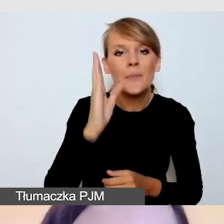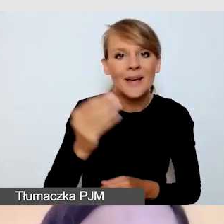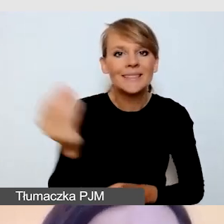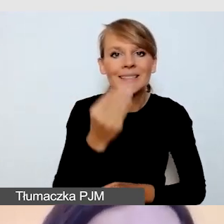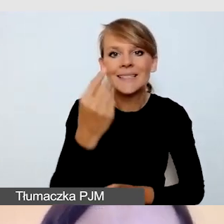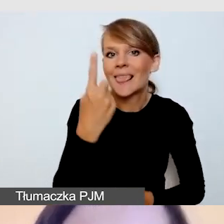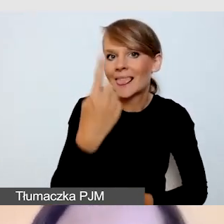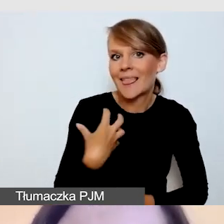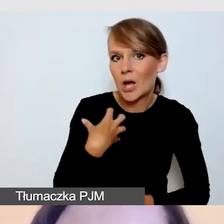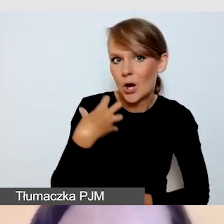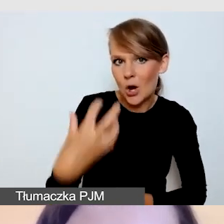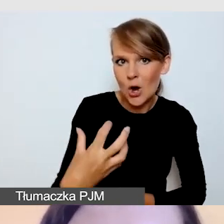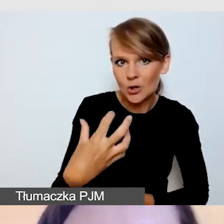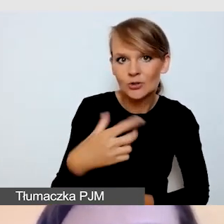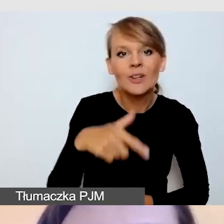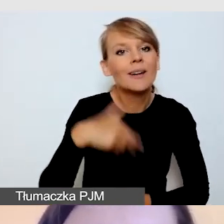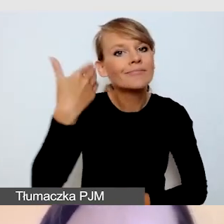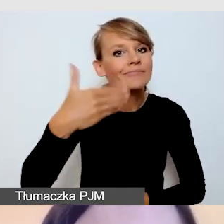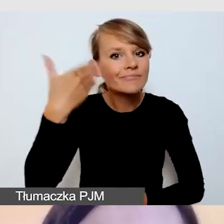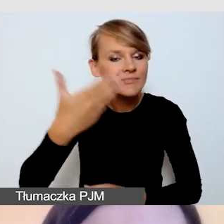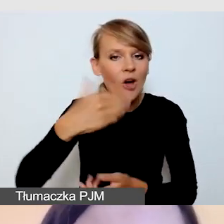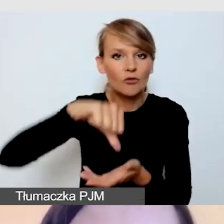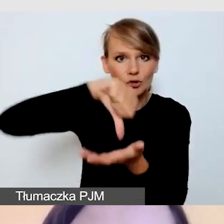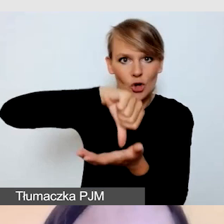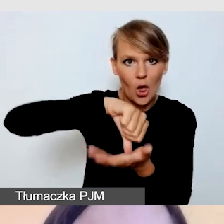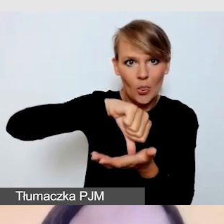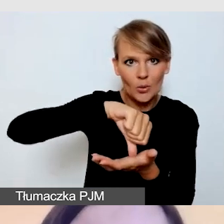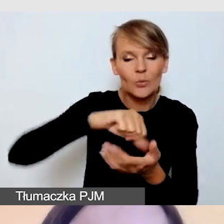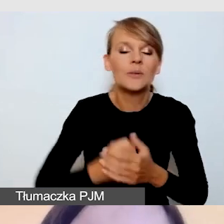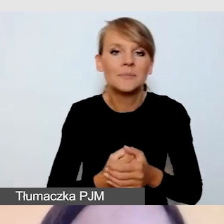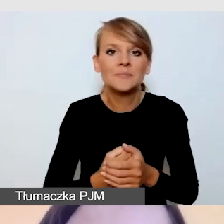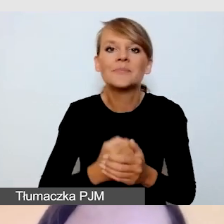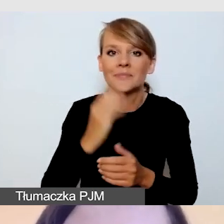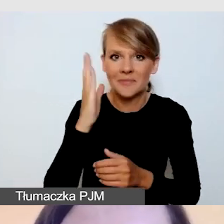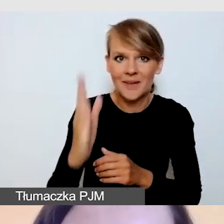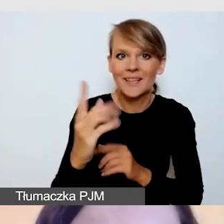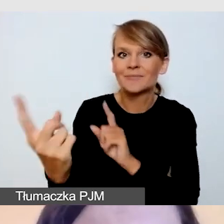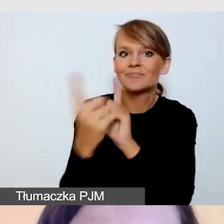w środku naszych prezentacji spotkamy się z Pawłem Kasprzakiem,